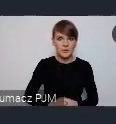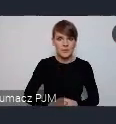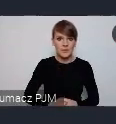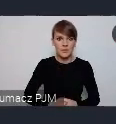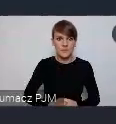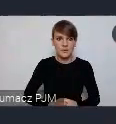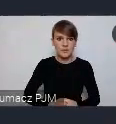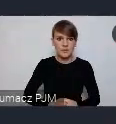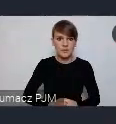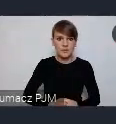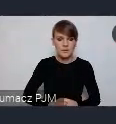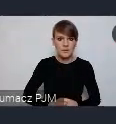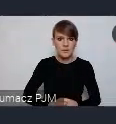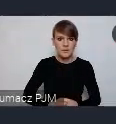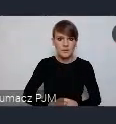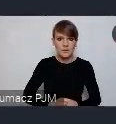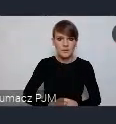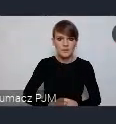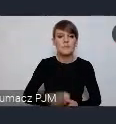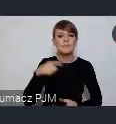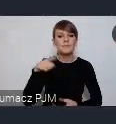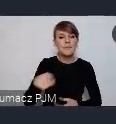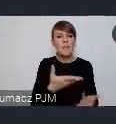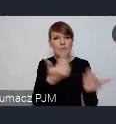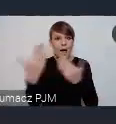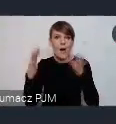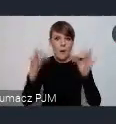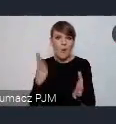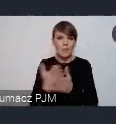Wciąż co prawda nabór oficjalny sie zakończył, ale wciąż jest wiele miejsc.